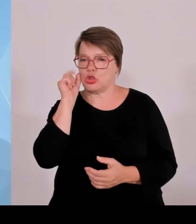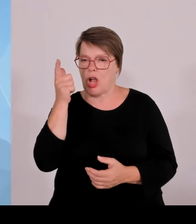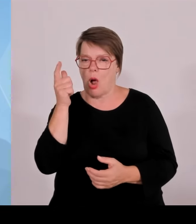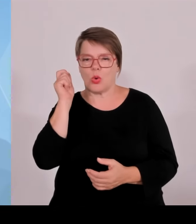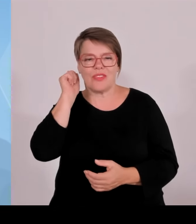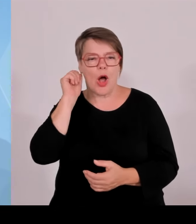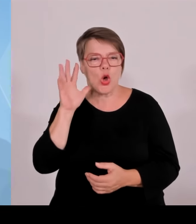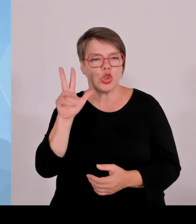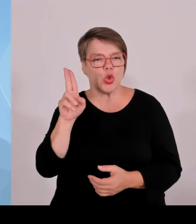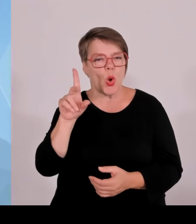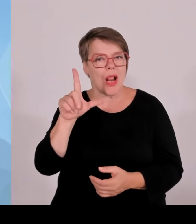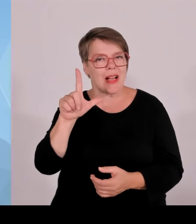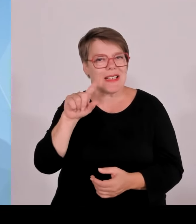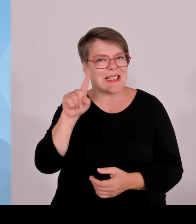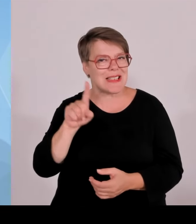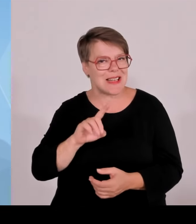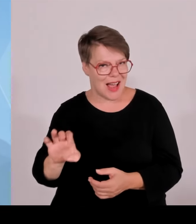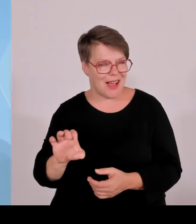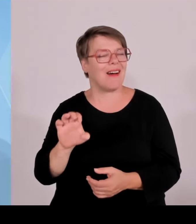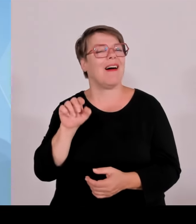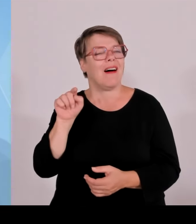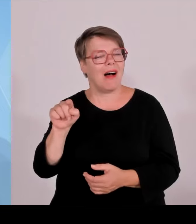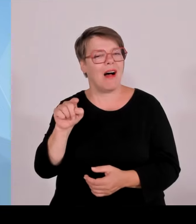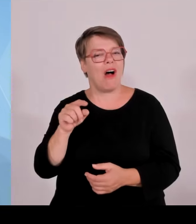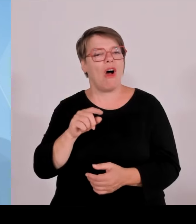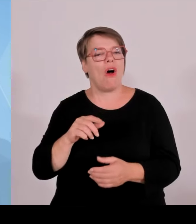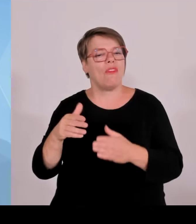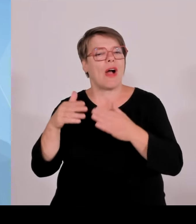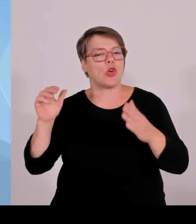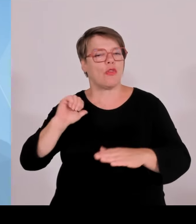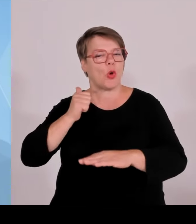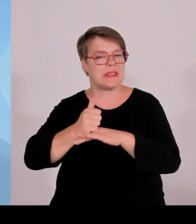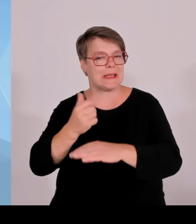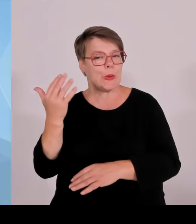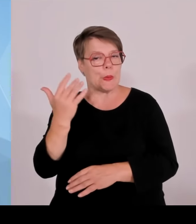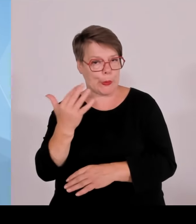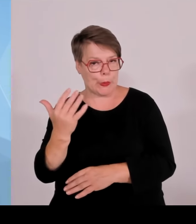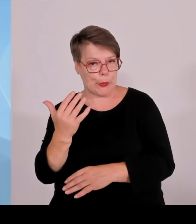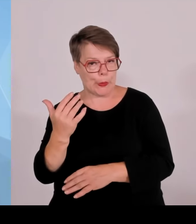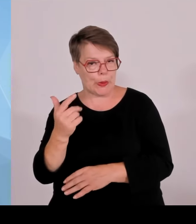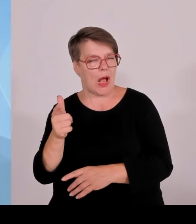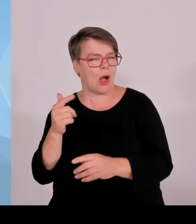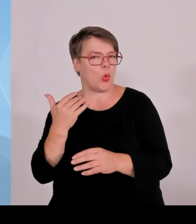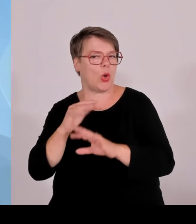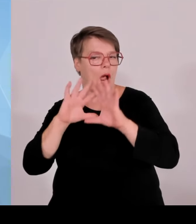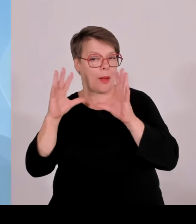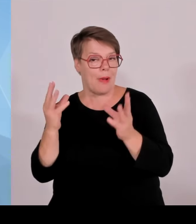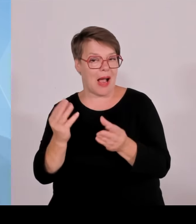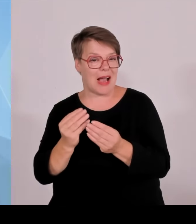Das ist wirklich im Grunde kontrafaktisch, wenn man es genau nimmt. Denn die Grenzpolizei ist erfolgreich